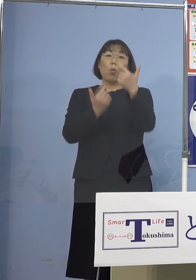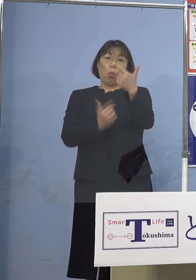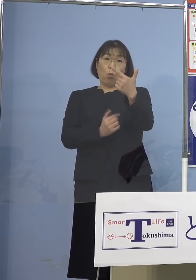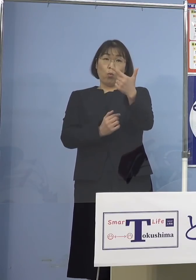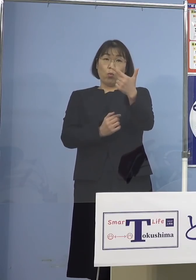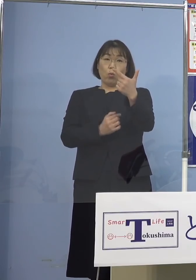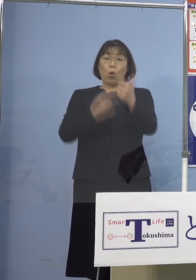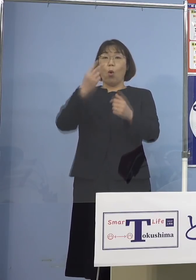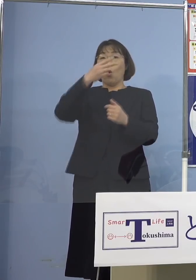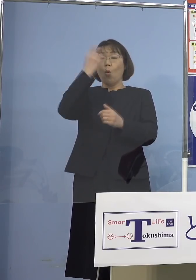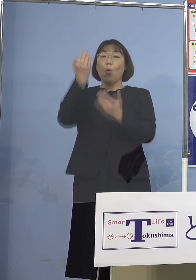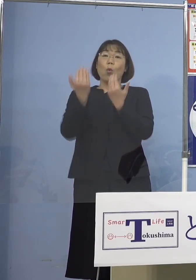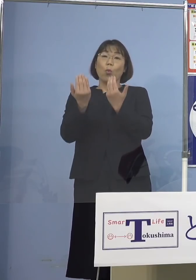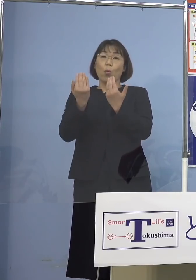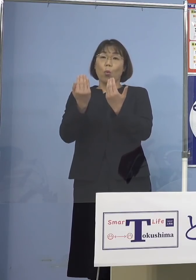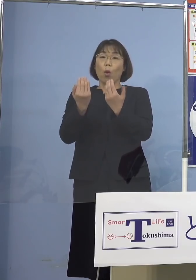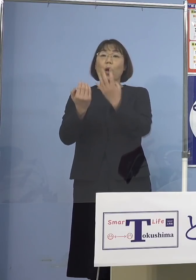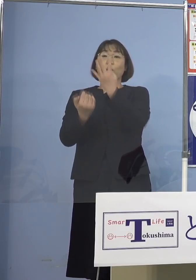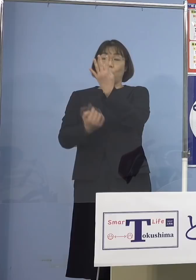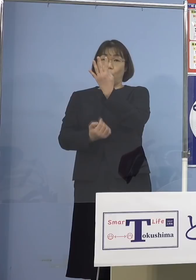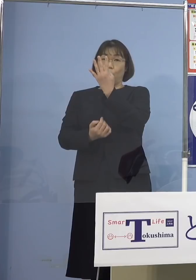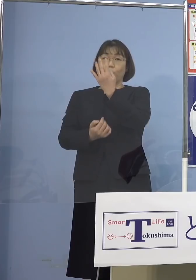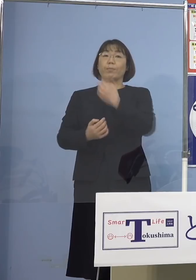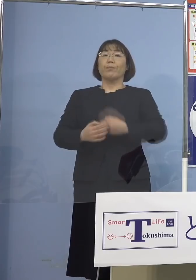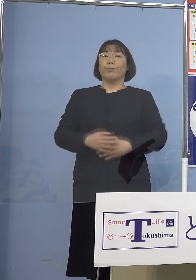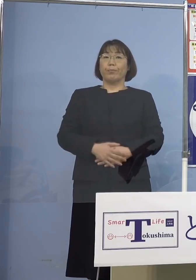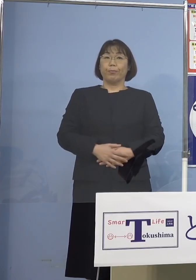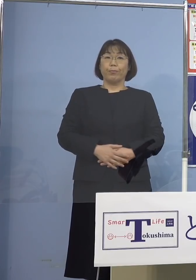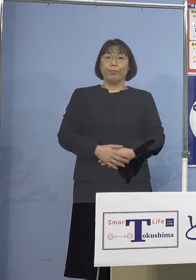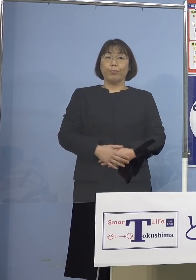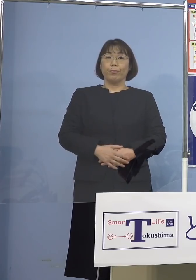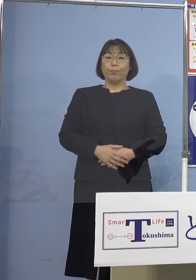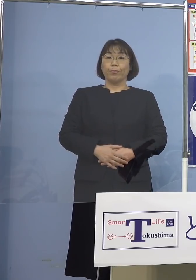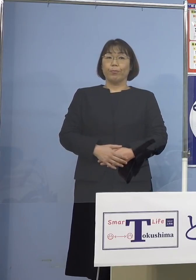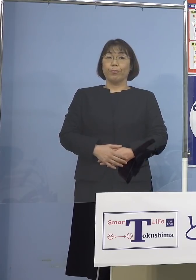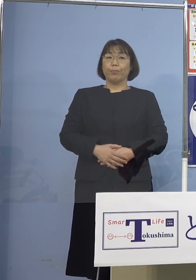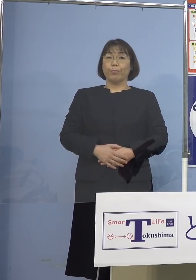高等学校が4（校）と いうことになります